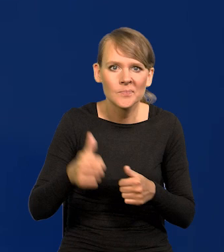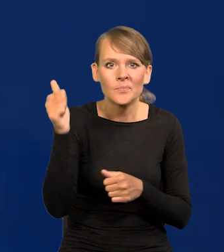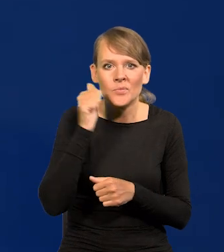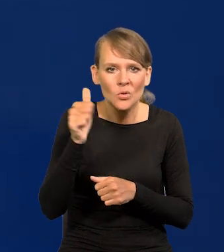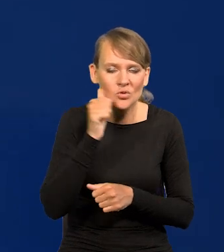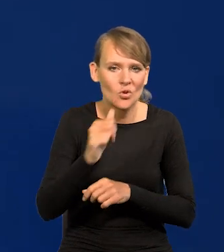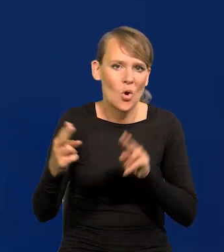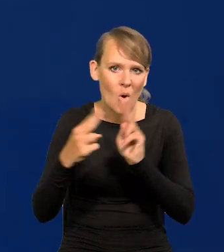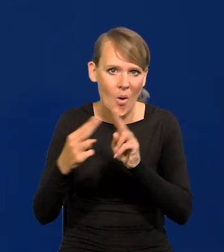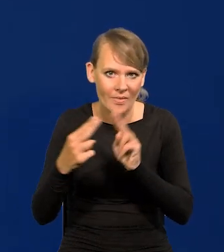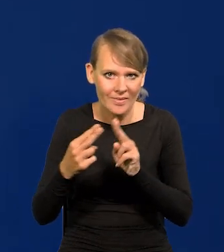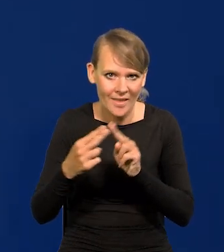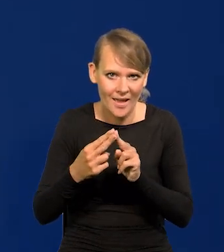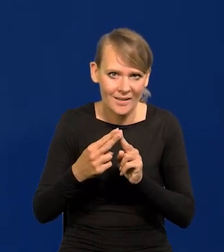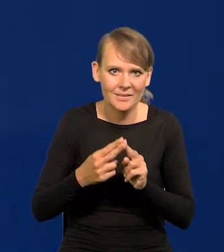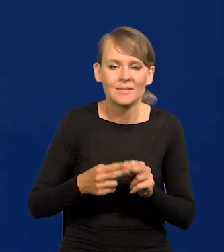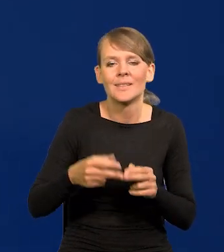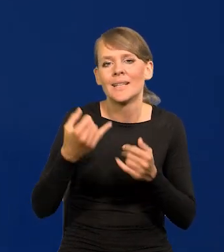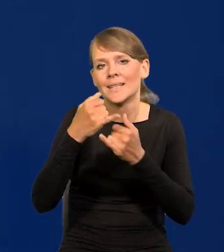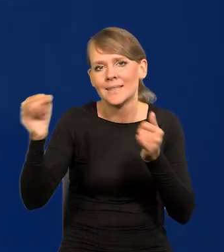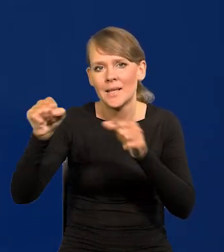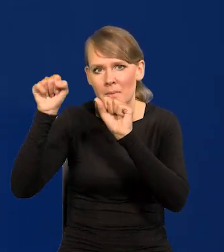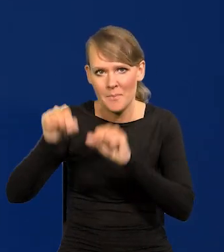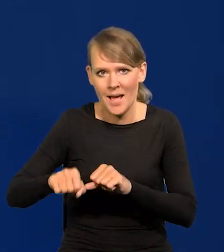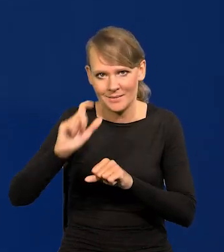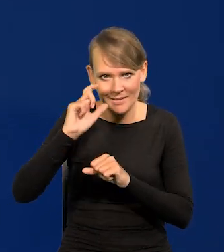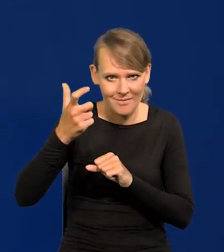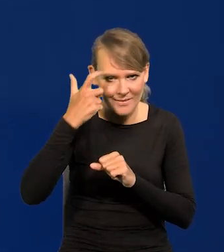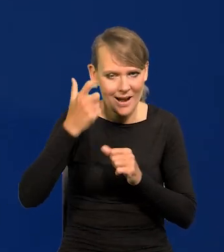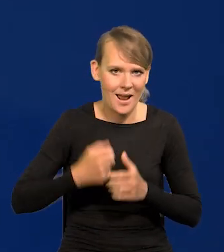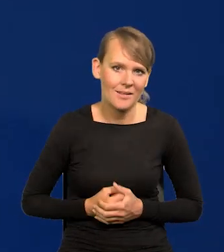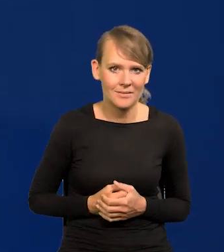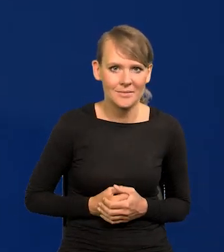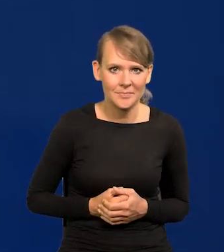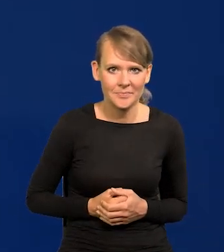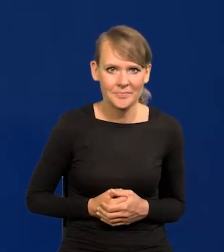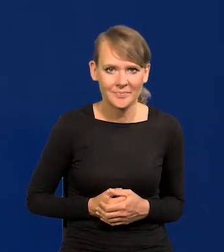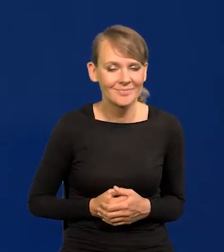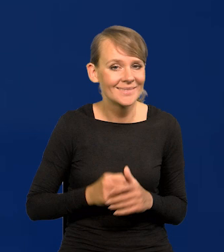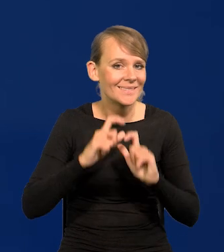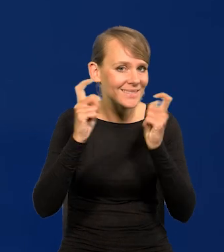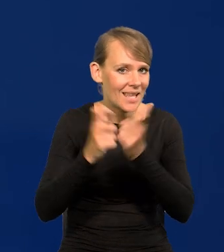z zestawem innych banków centralnych z całego świata.